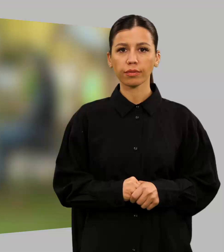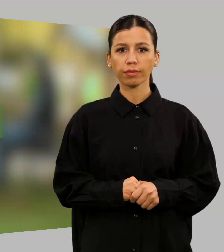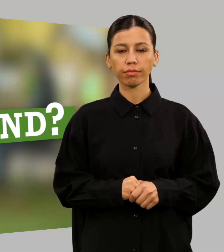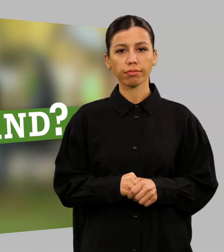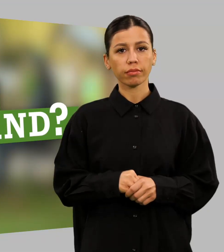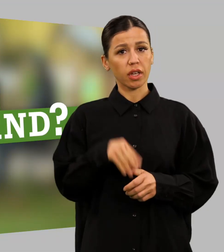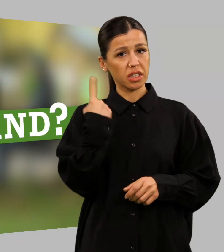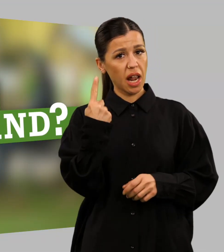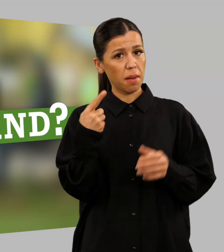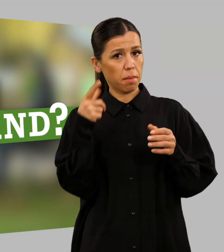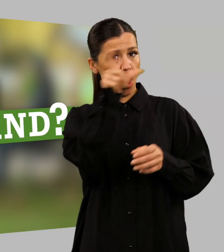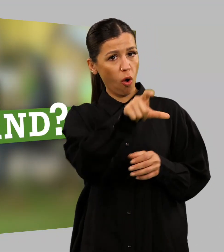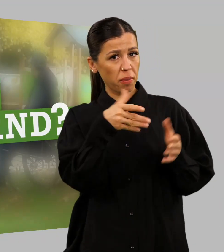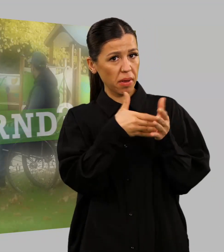Bist du behindernd?